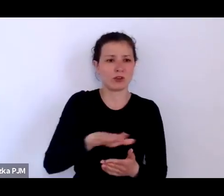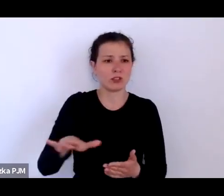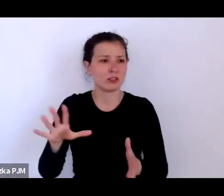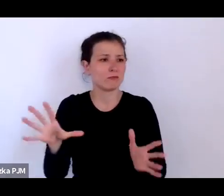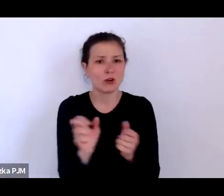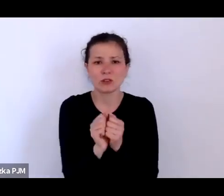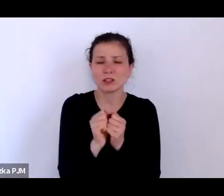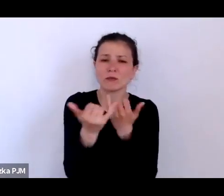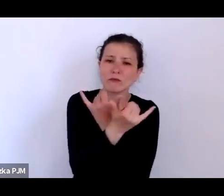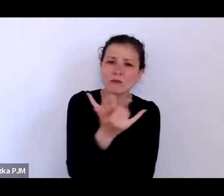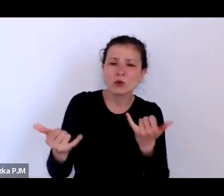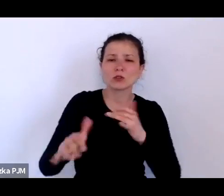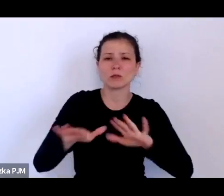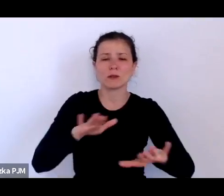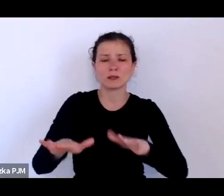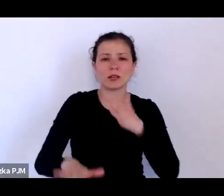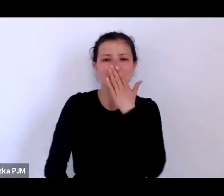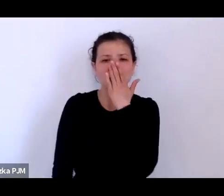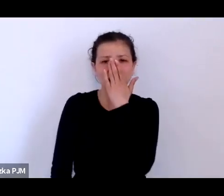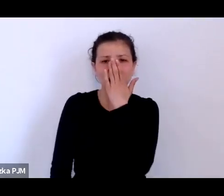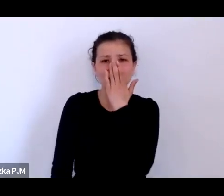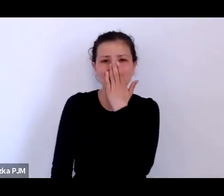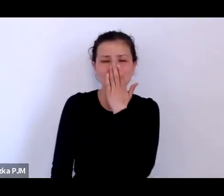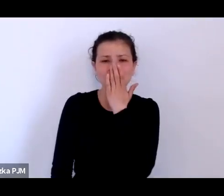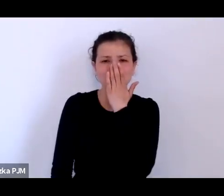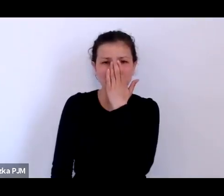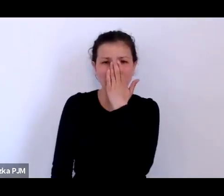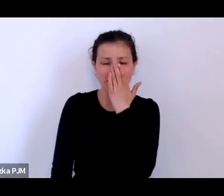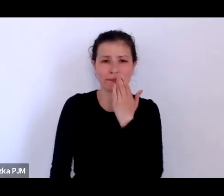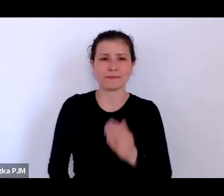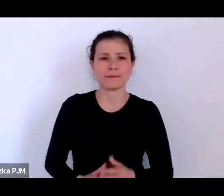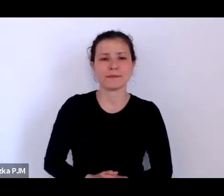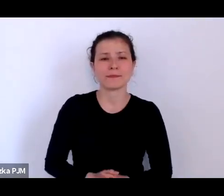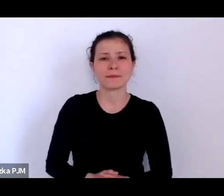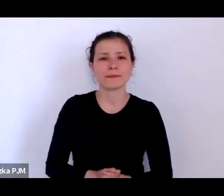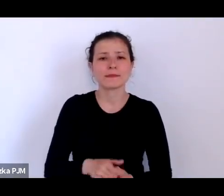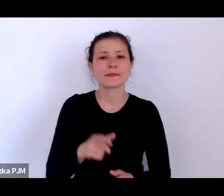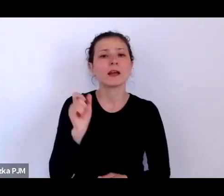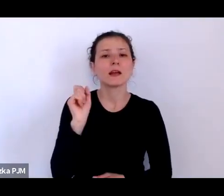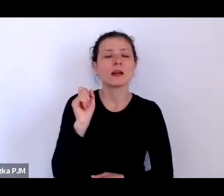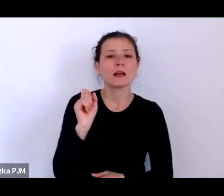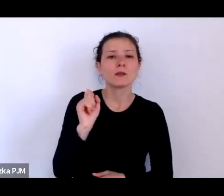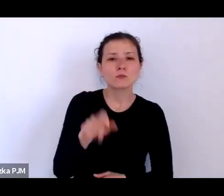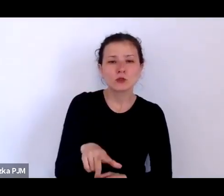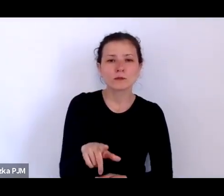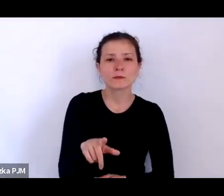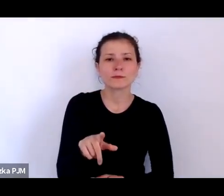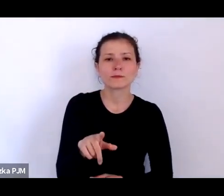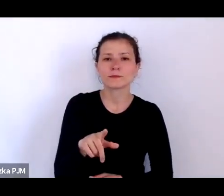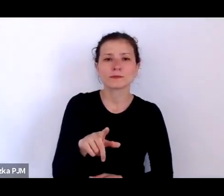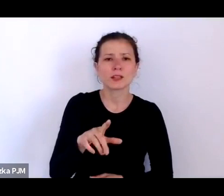Nawet to trochę przypomina taką strategie starogrecką